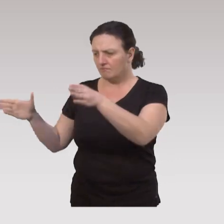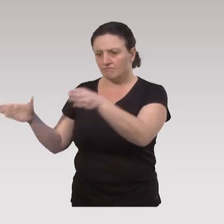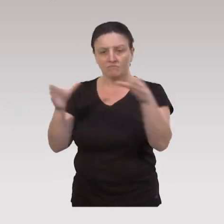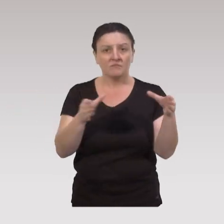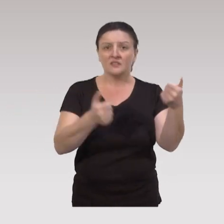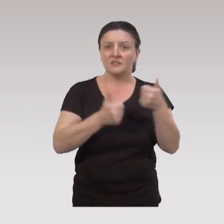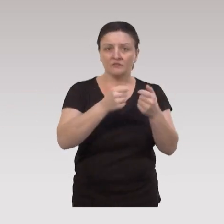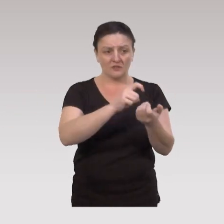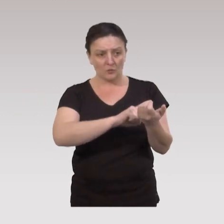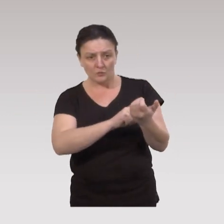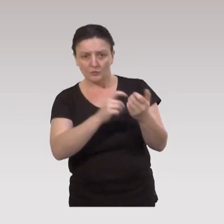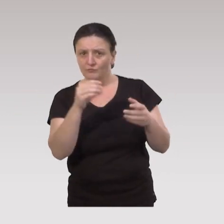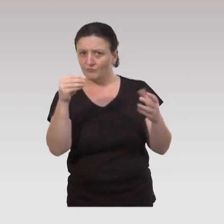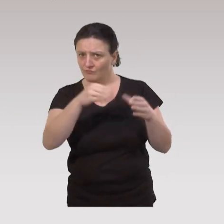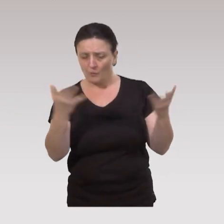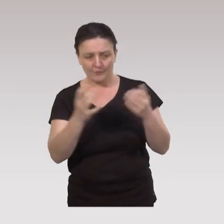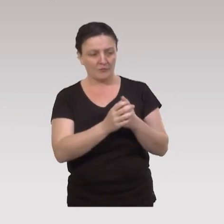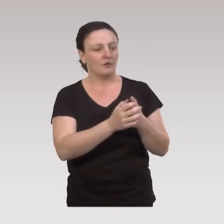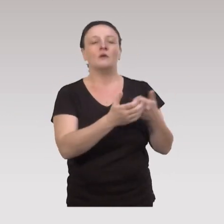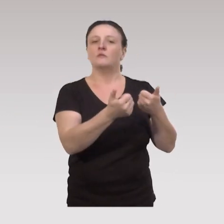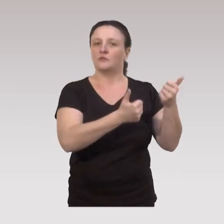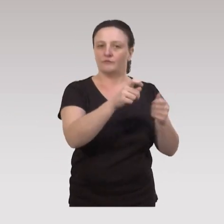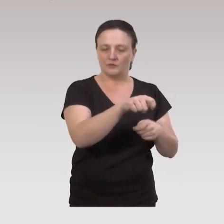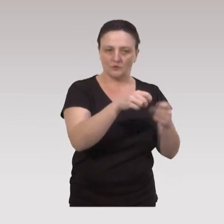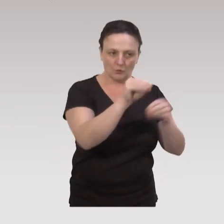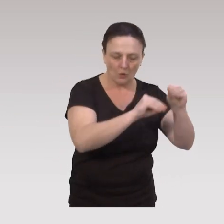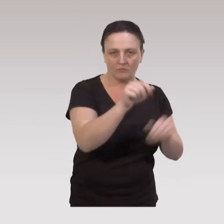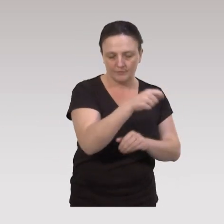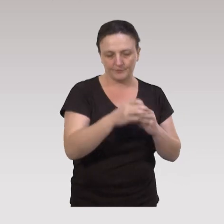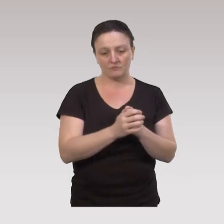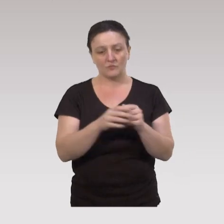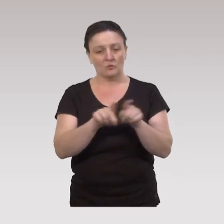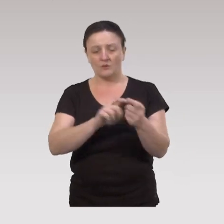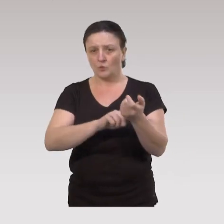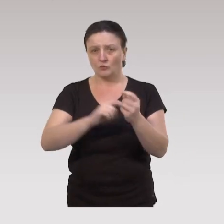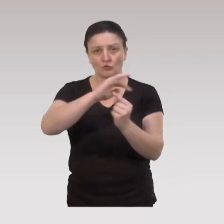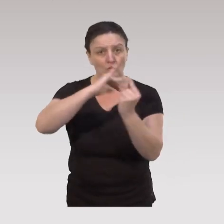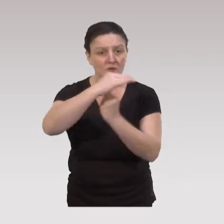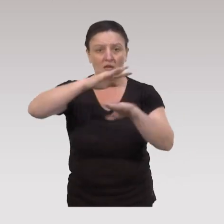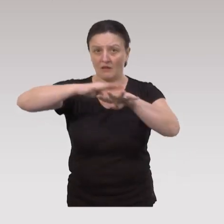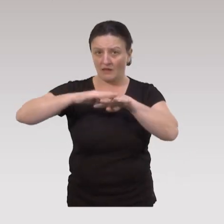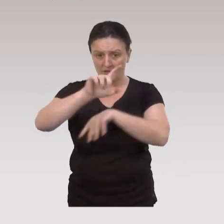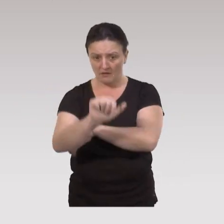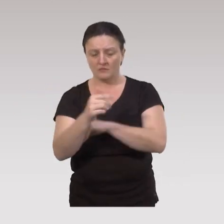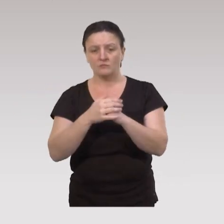Derrière ces services et ces ressources, on trouve bien sûr les services de soins, on trouve également toutes les ressources sociales du quartier,